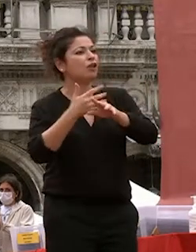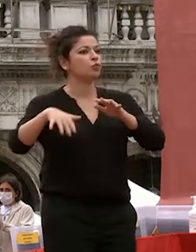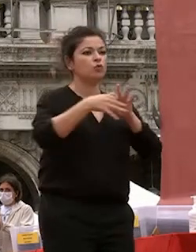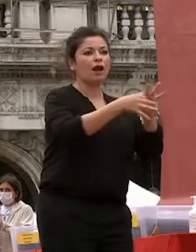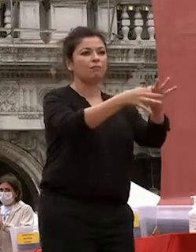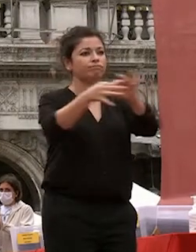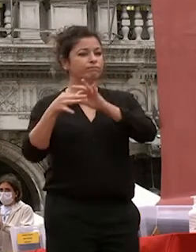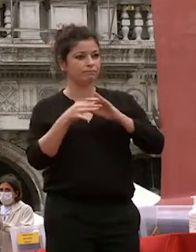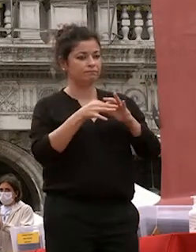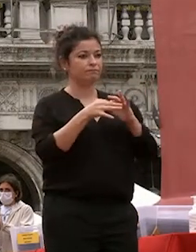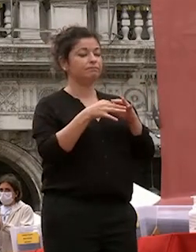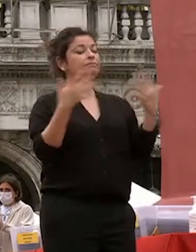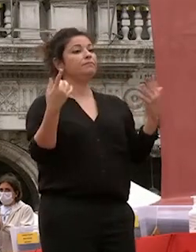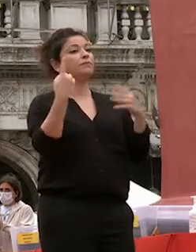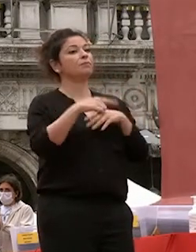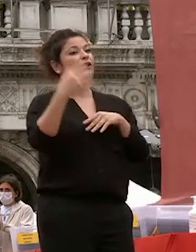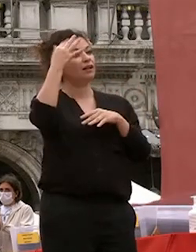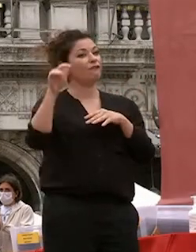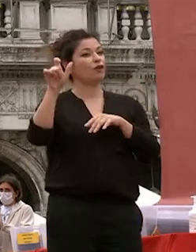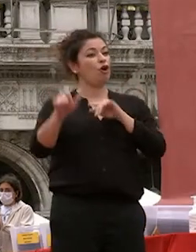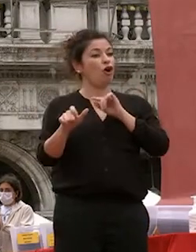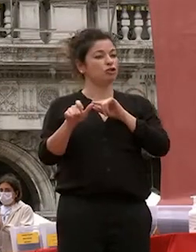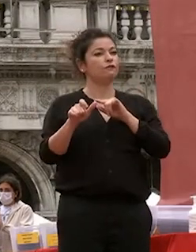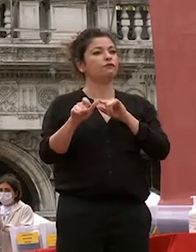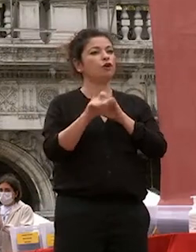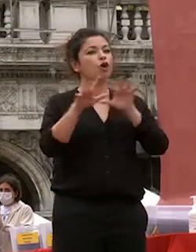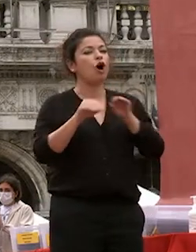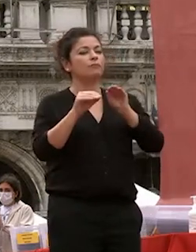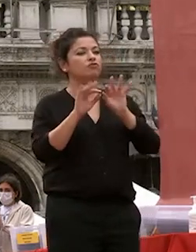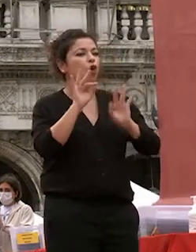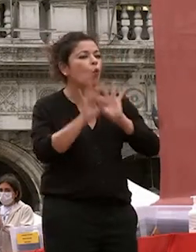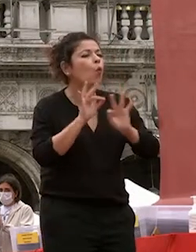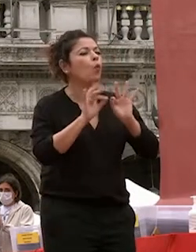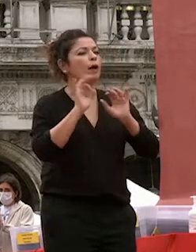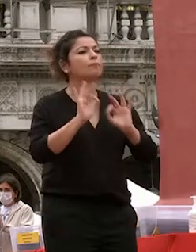pertanto il filosofo inizia dalla coltivazione della propria natura del